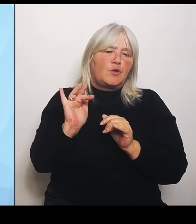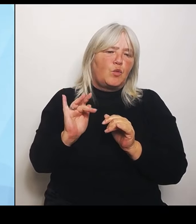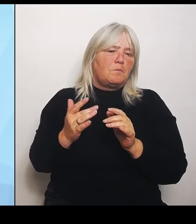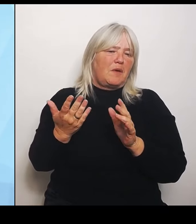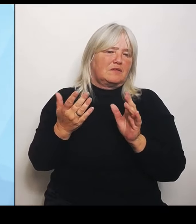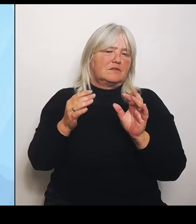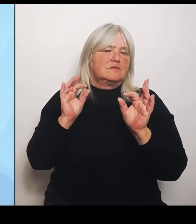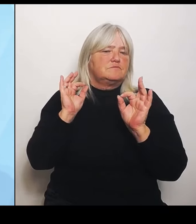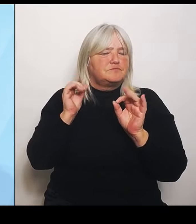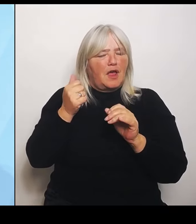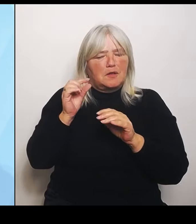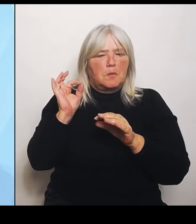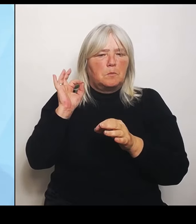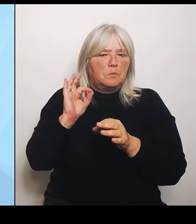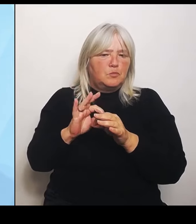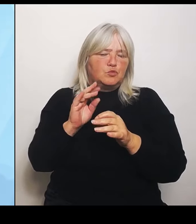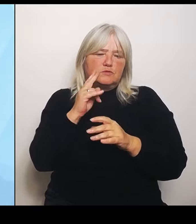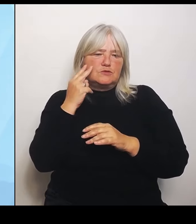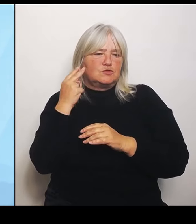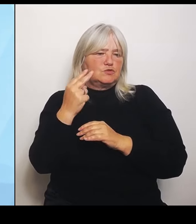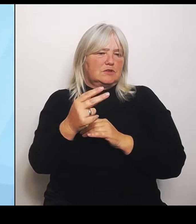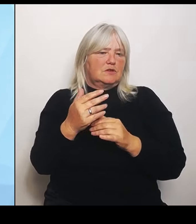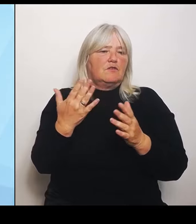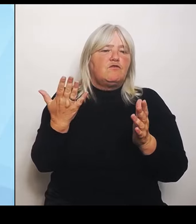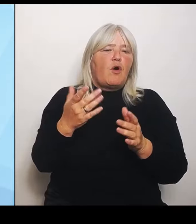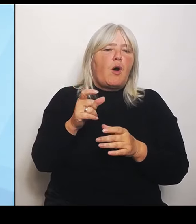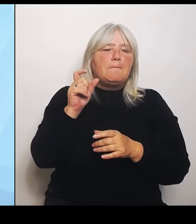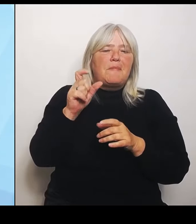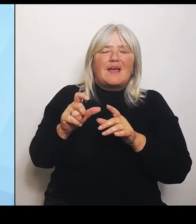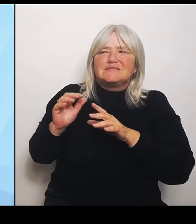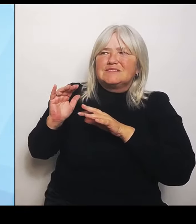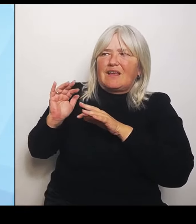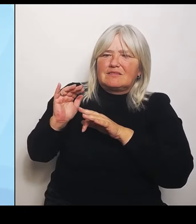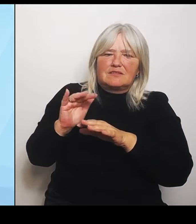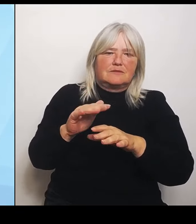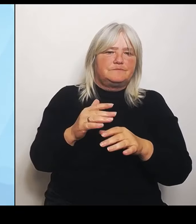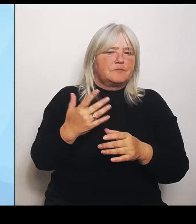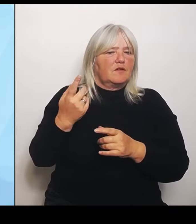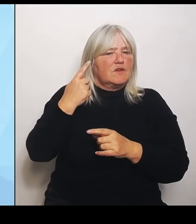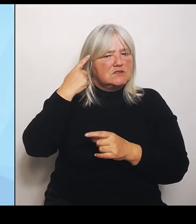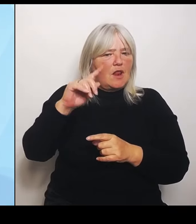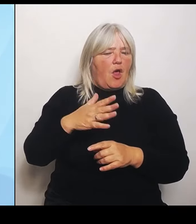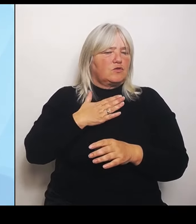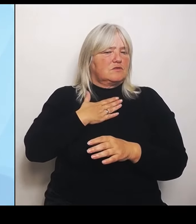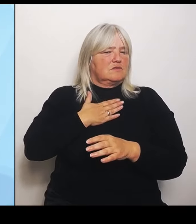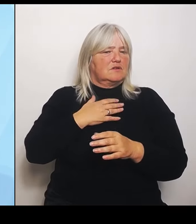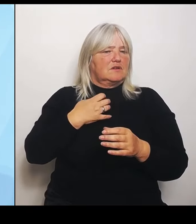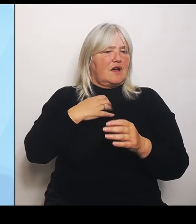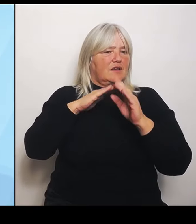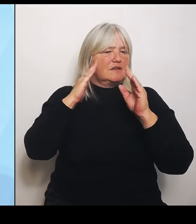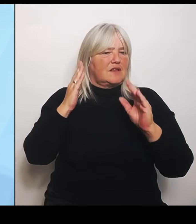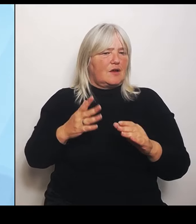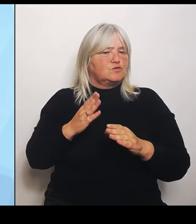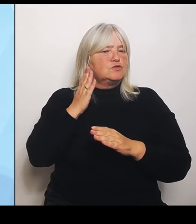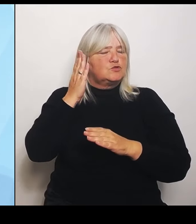was lohnt sich für mich als Krankenhaus einfach auch noch in Zukunft aufrechtzuerhalten? Oder wo muss ich vielleicht sogar noch mehr tun und wo kann ich ausbauen?